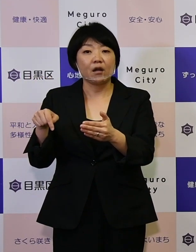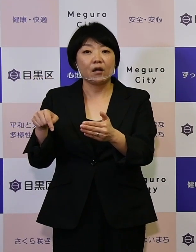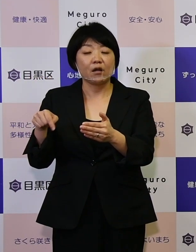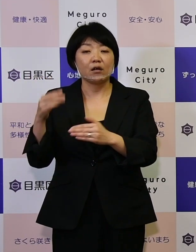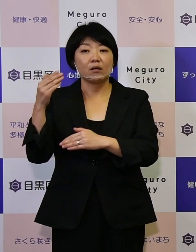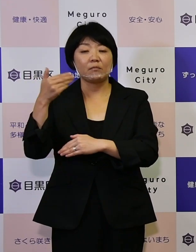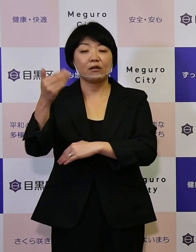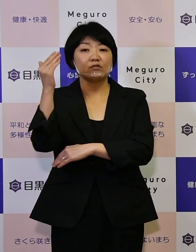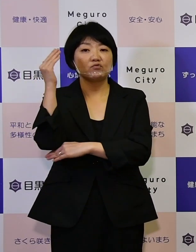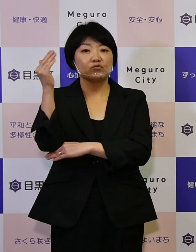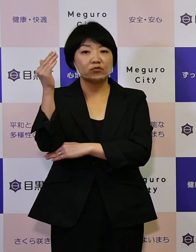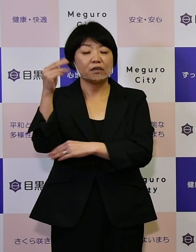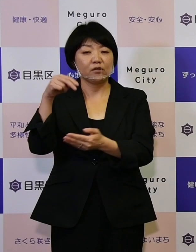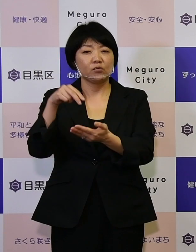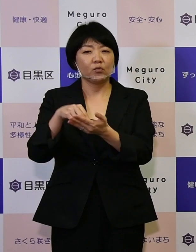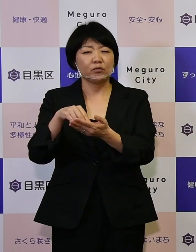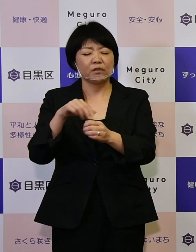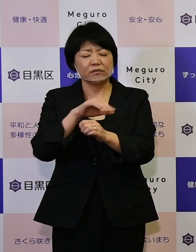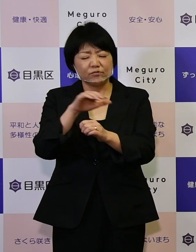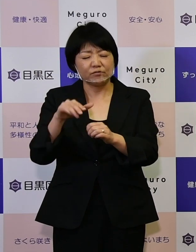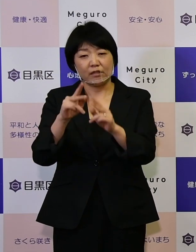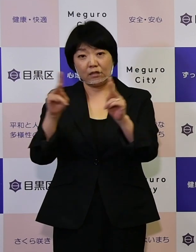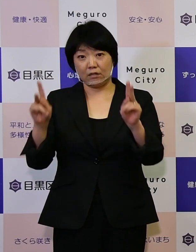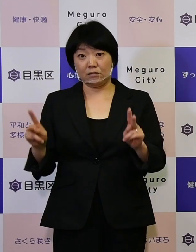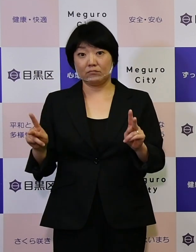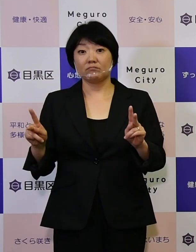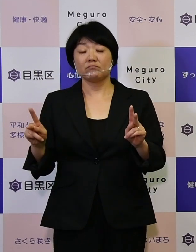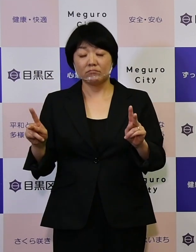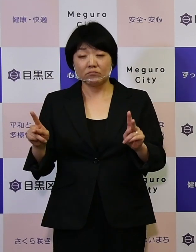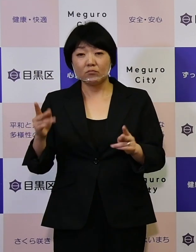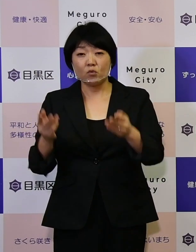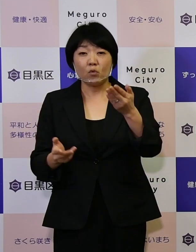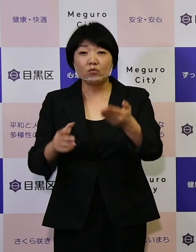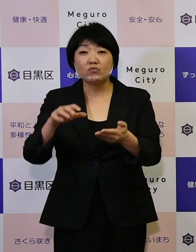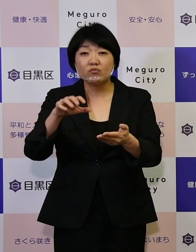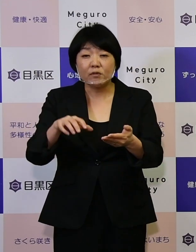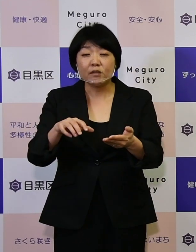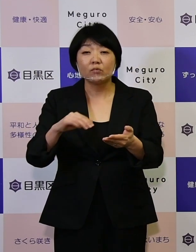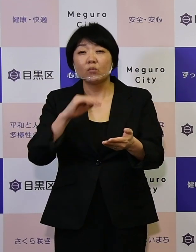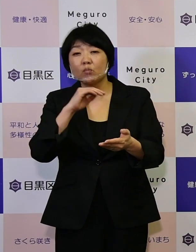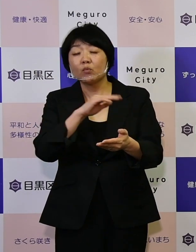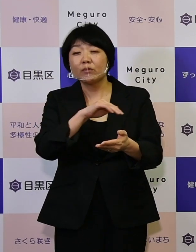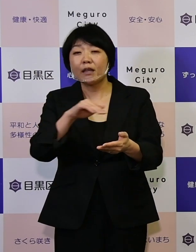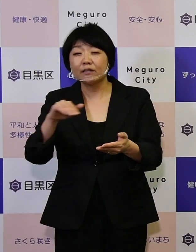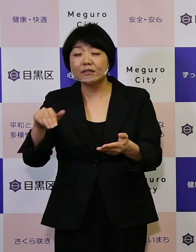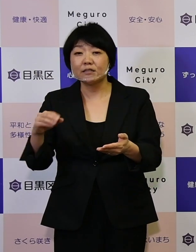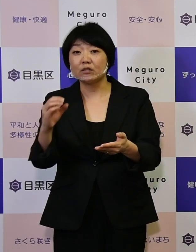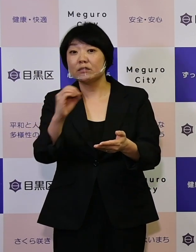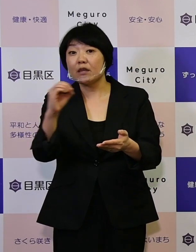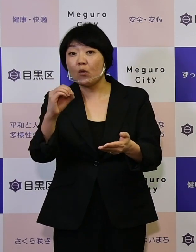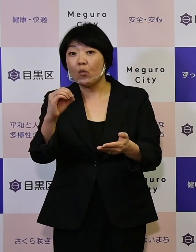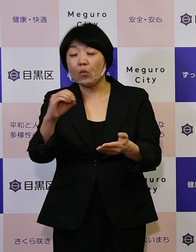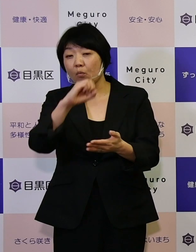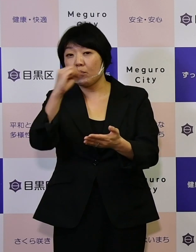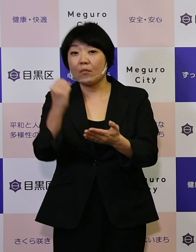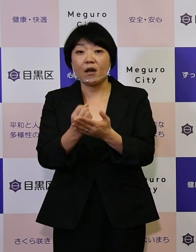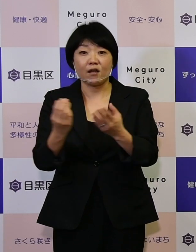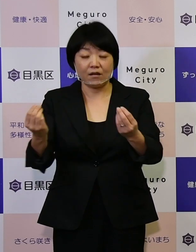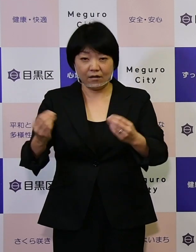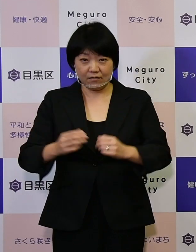極めて重要な課題でありました、 保育園の待機児ゼロを達成することができました。